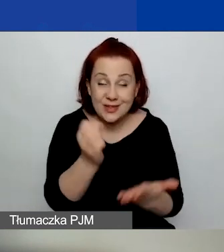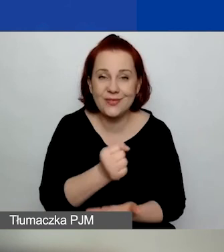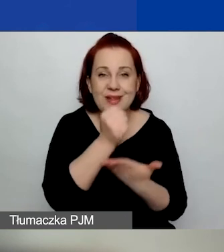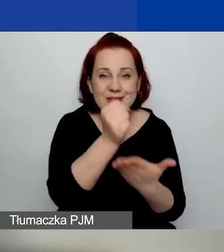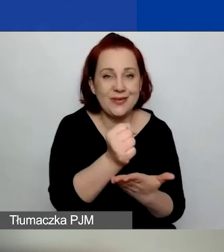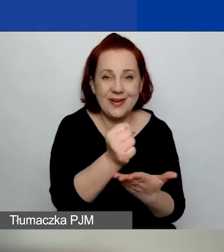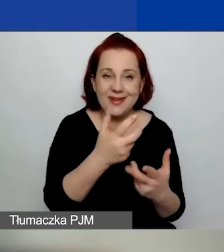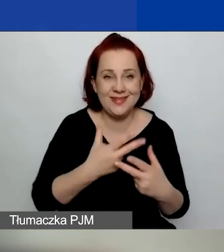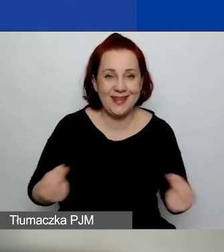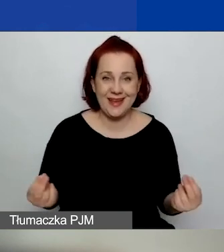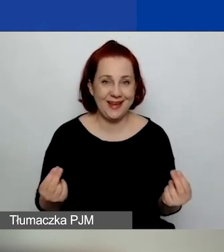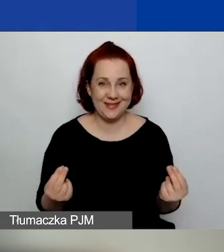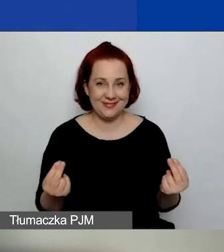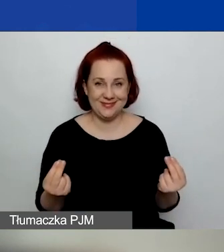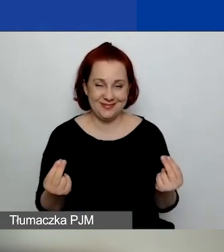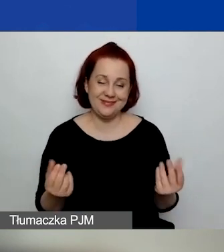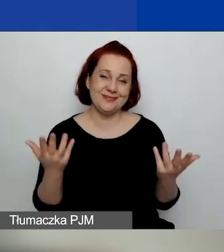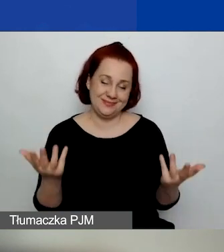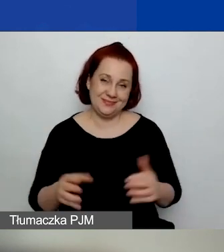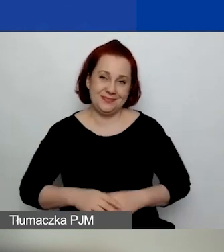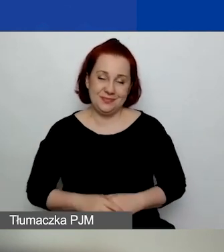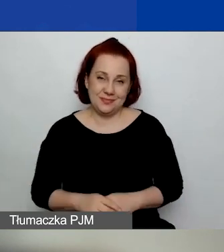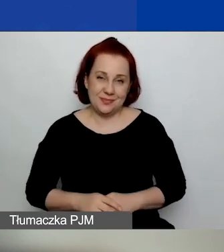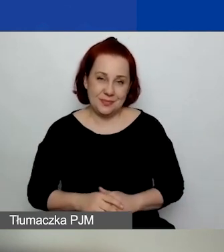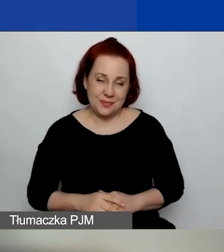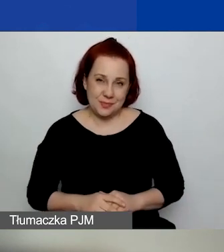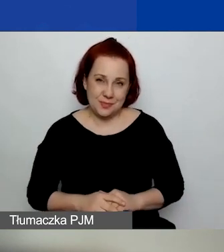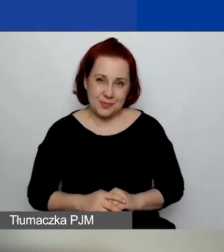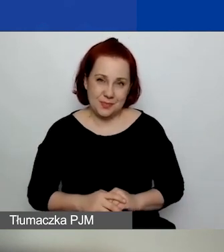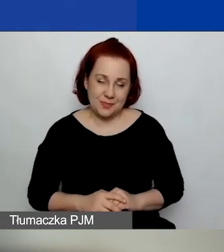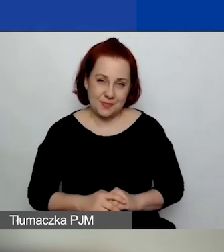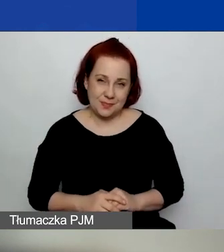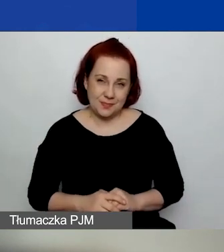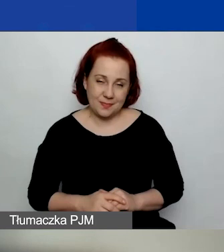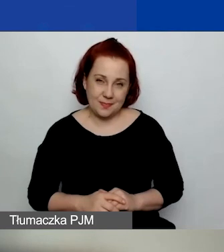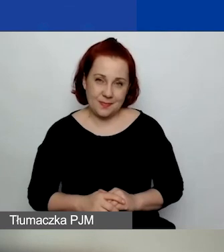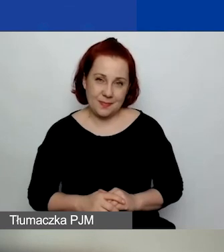bo oczywiście mamy te wszystkie poprzednie czynniki,